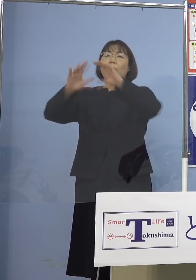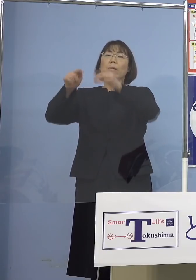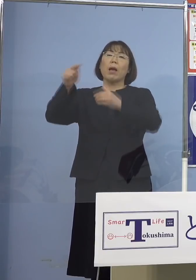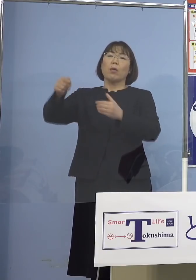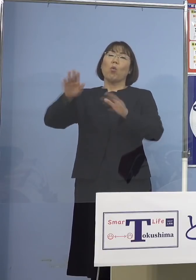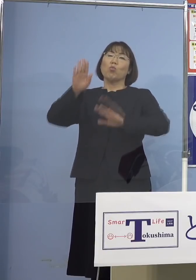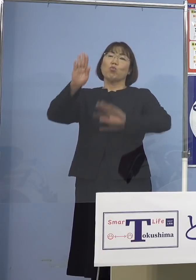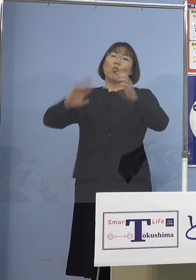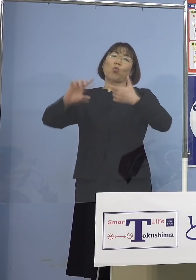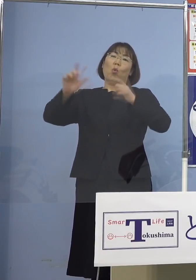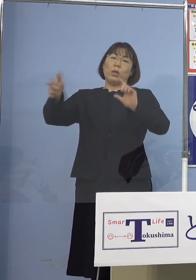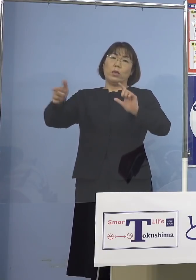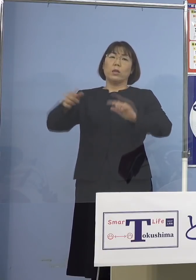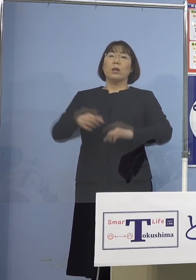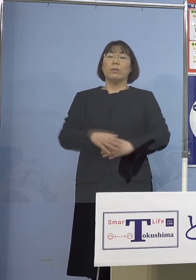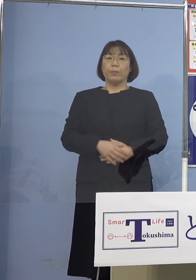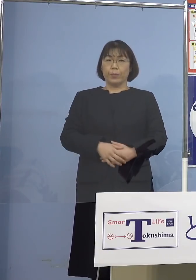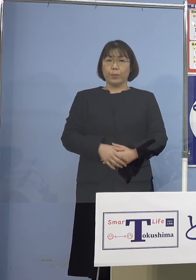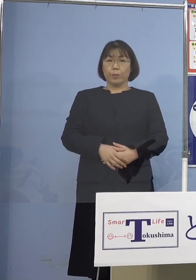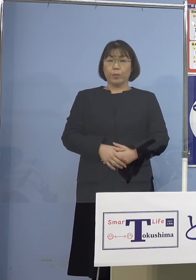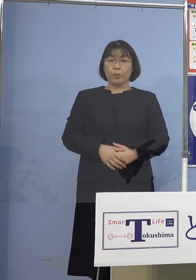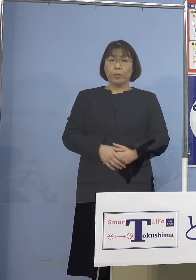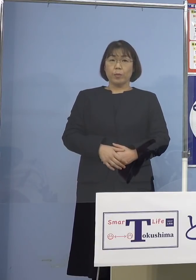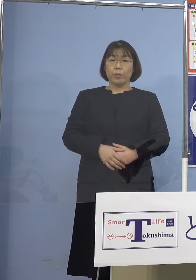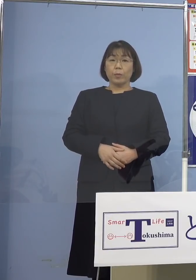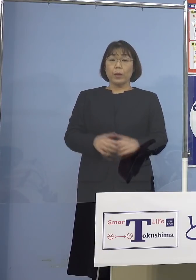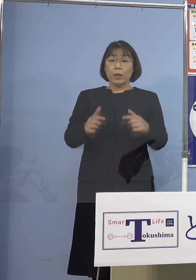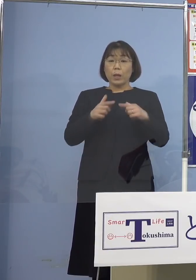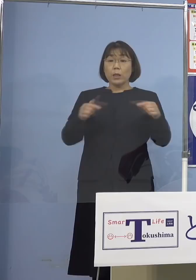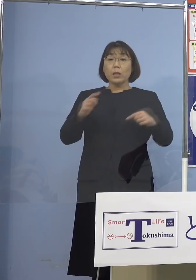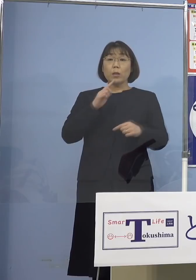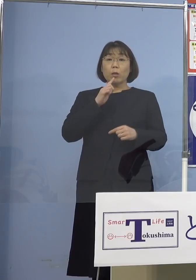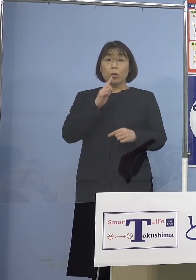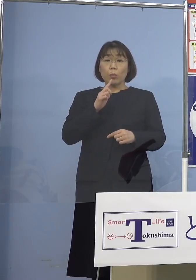それとちょうど日本でいうところの 年度替わりが